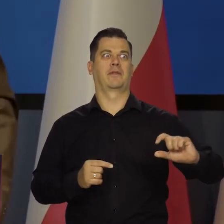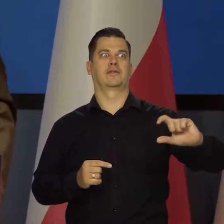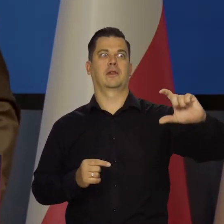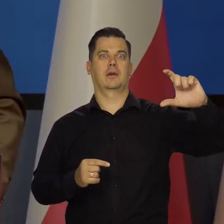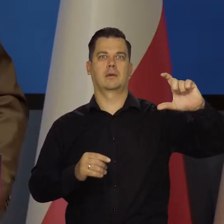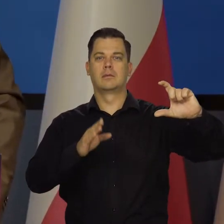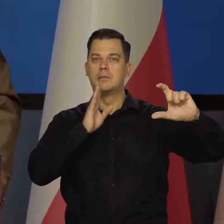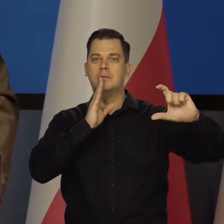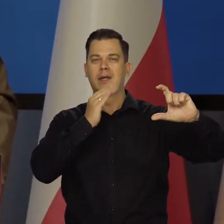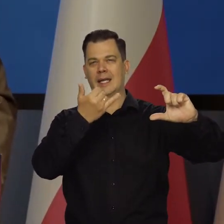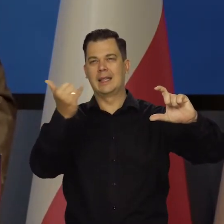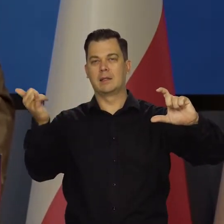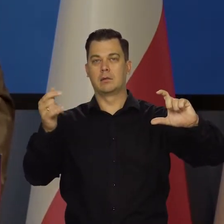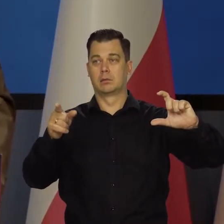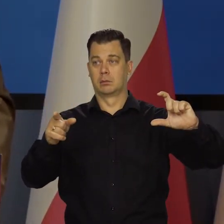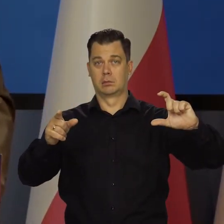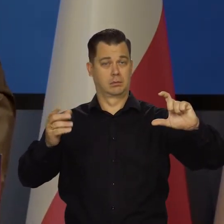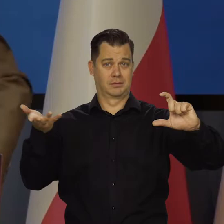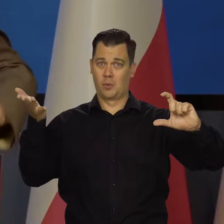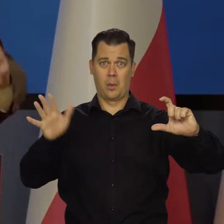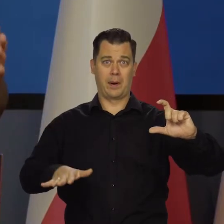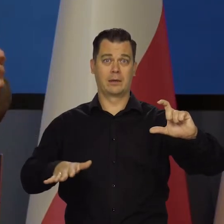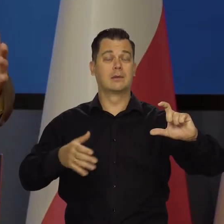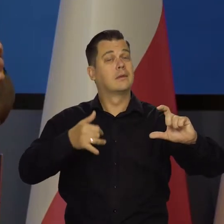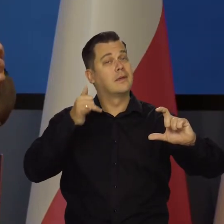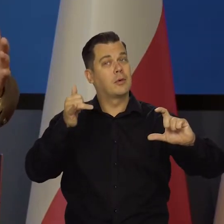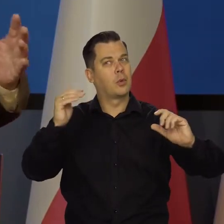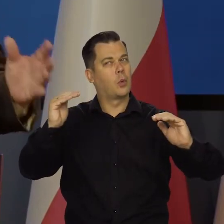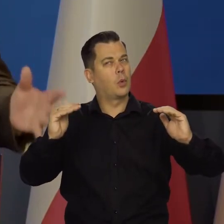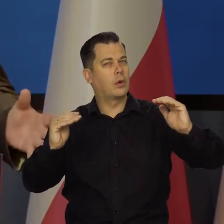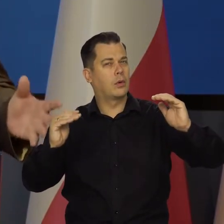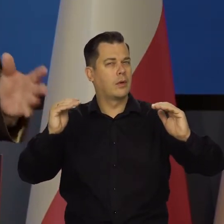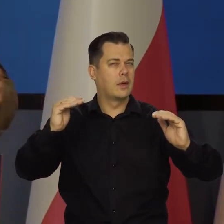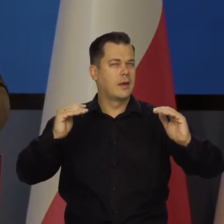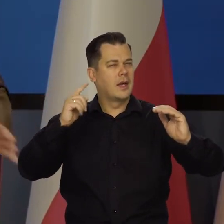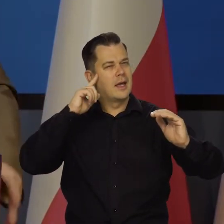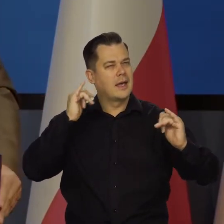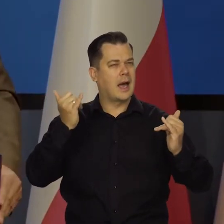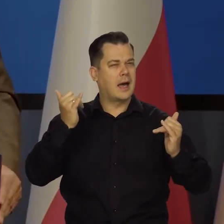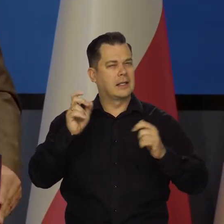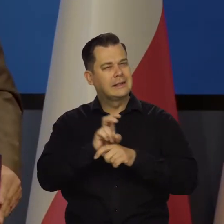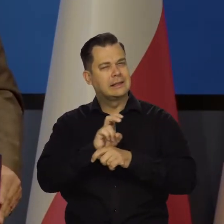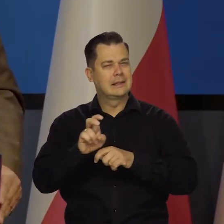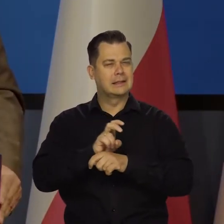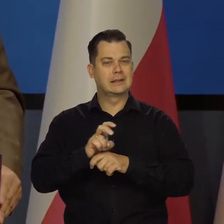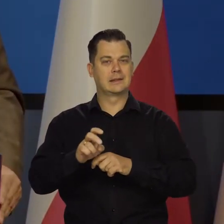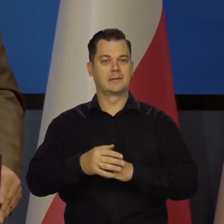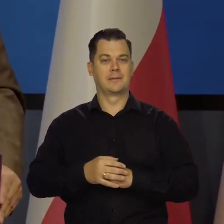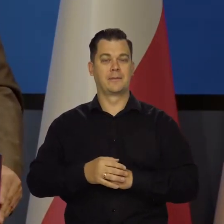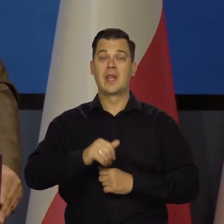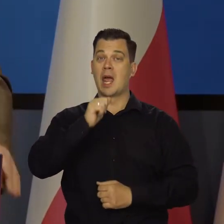jak to kraje by zbankrutowały, a oni tego nie mogą robić. Kombinują to tak to siak. Europejski Bank Centralny